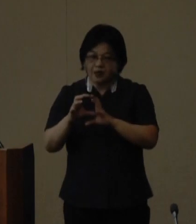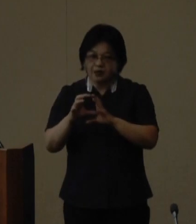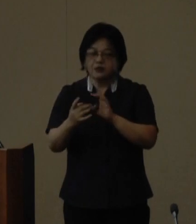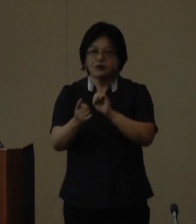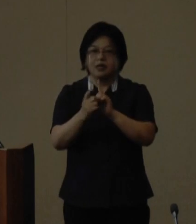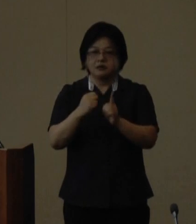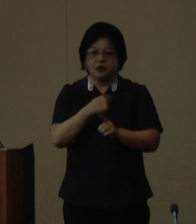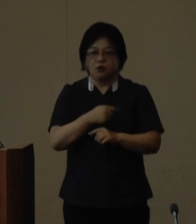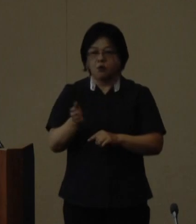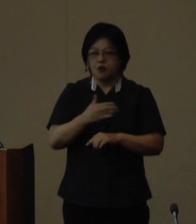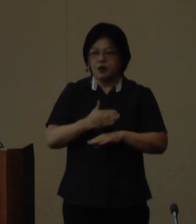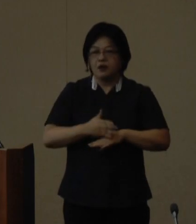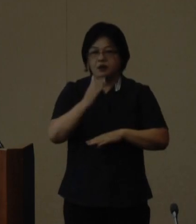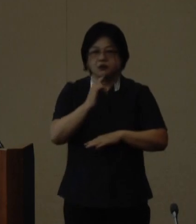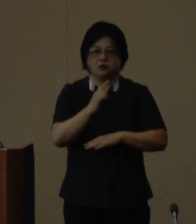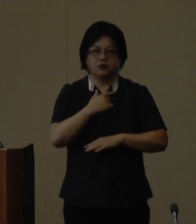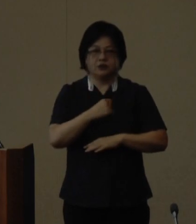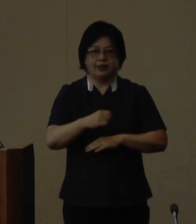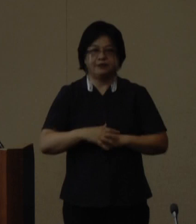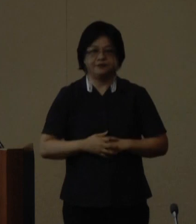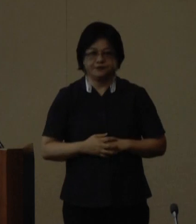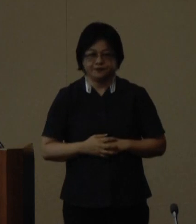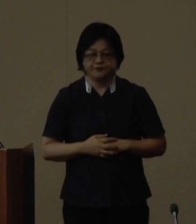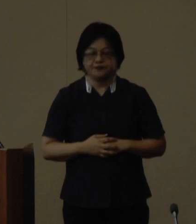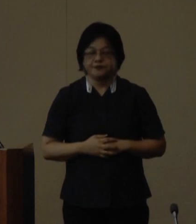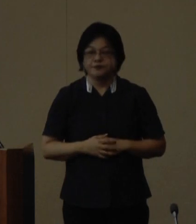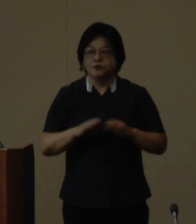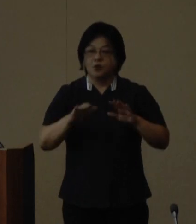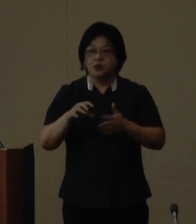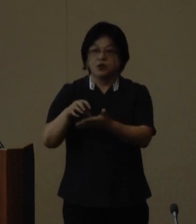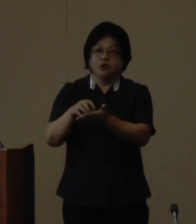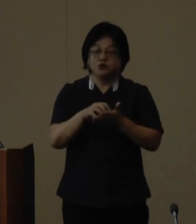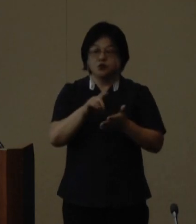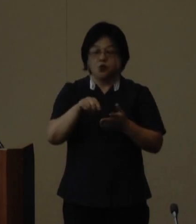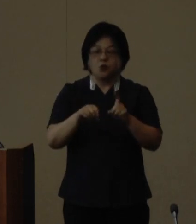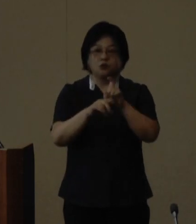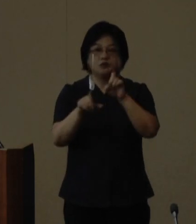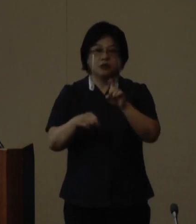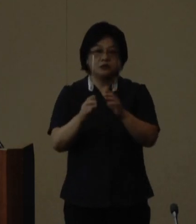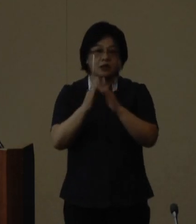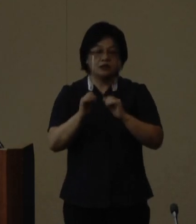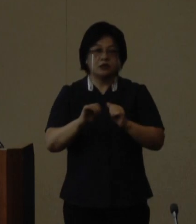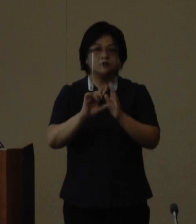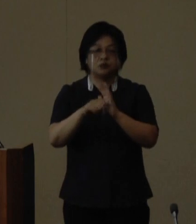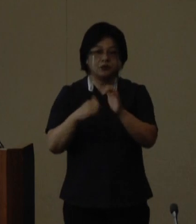から感謝を申し上げます 今回の受賞を10月に開催される 第7回世界